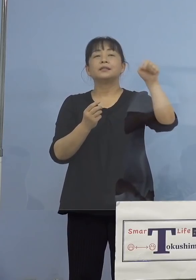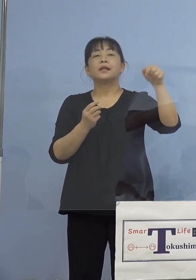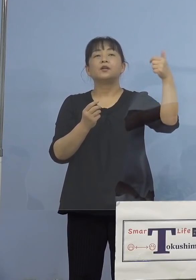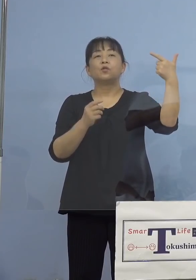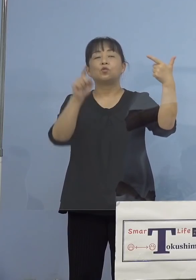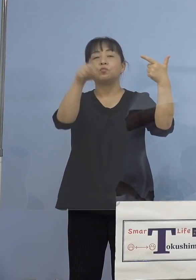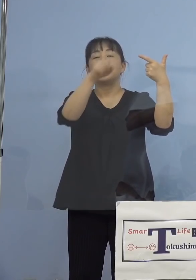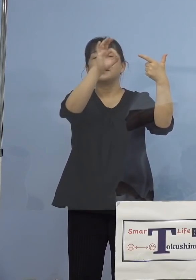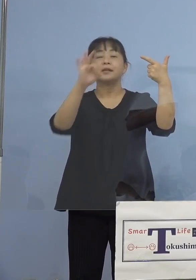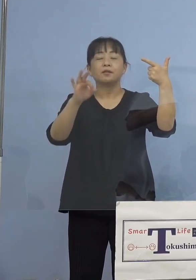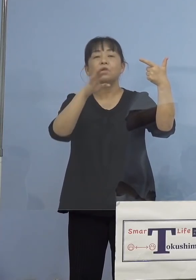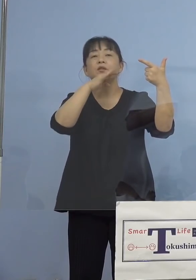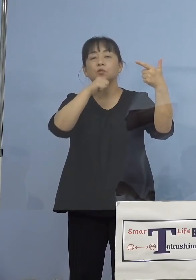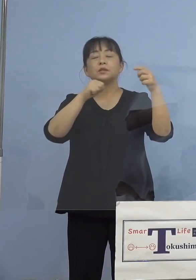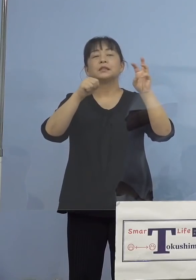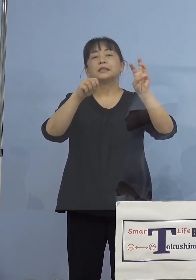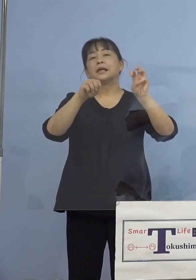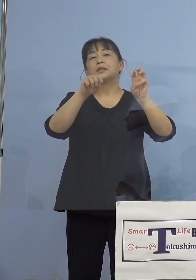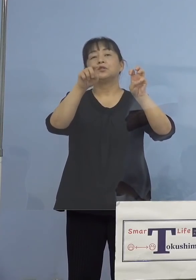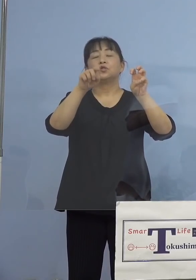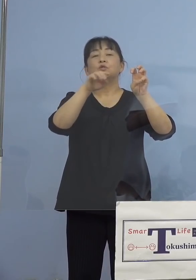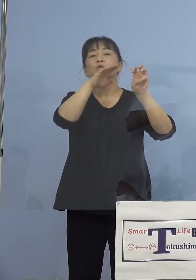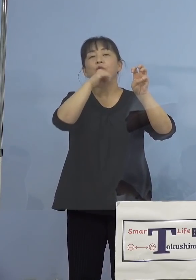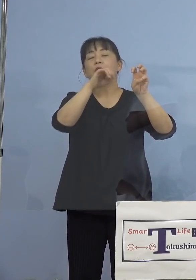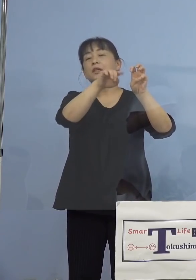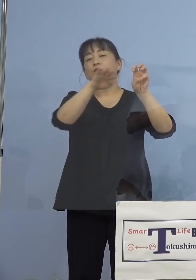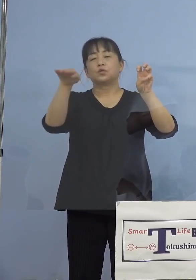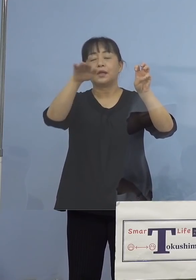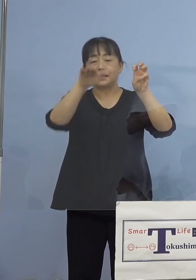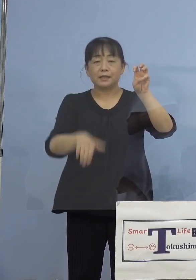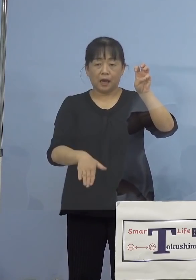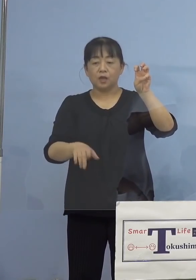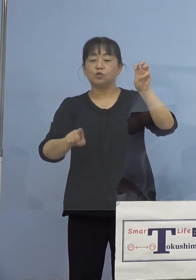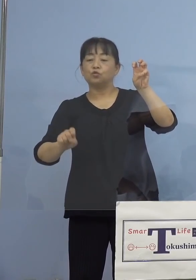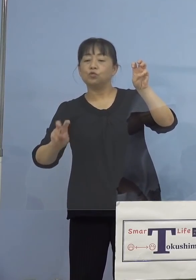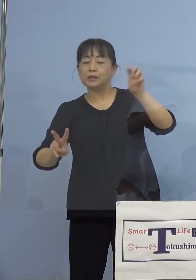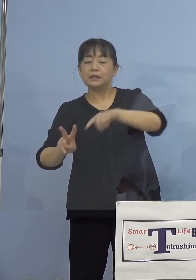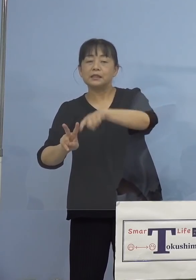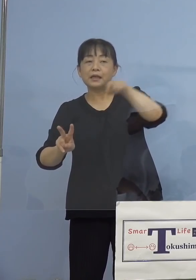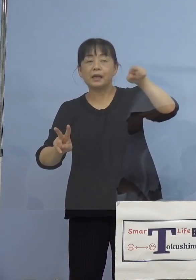30代以下、もちろんこの12歳から 39歳ということになります